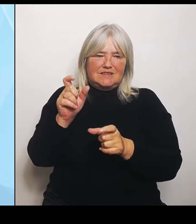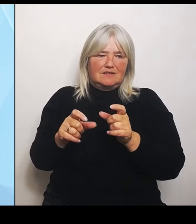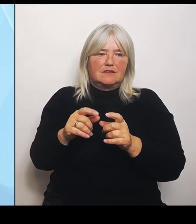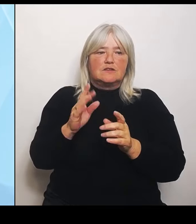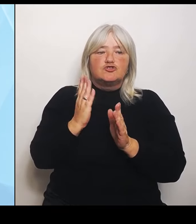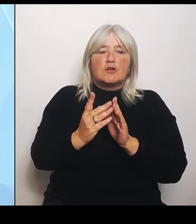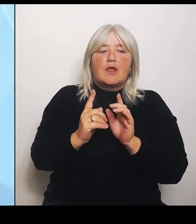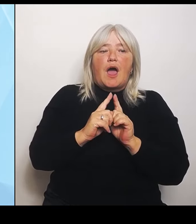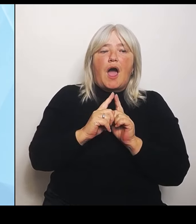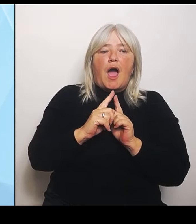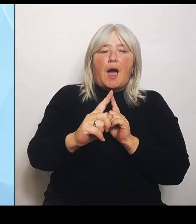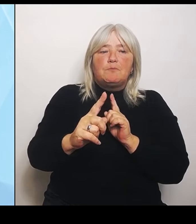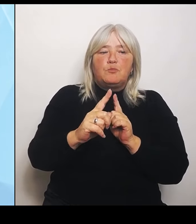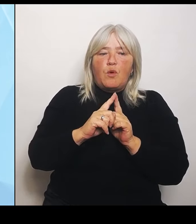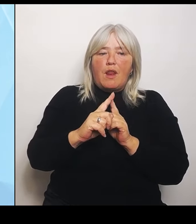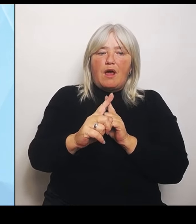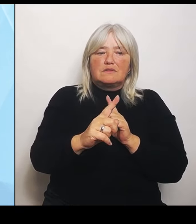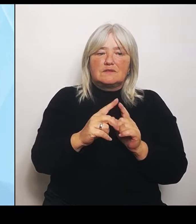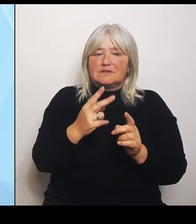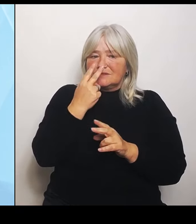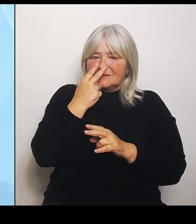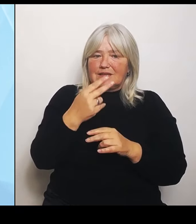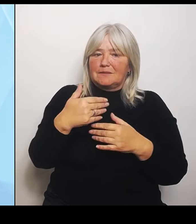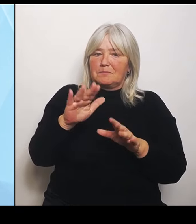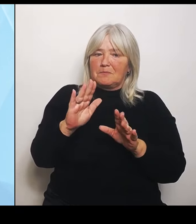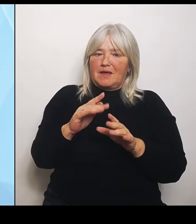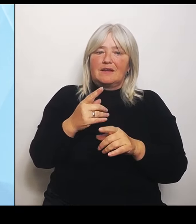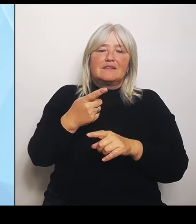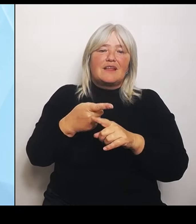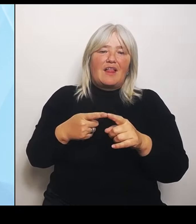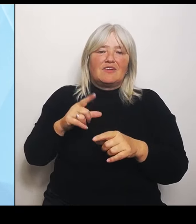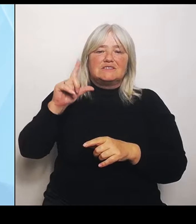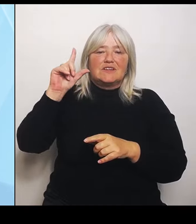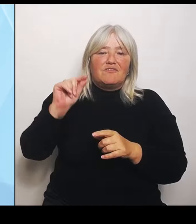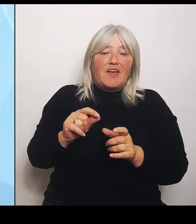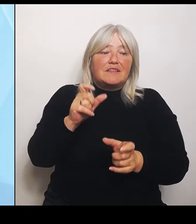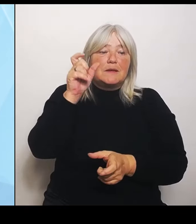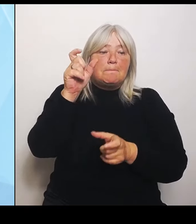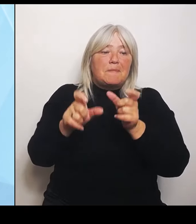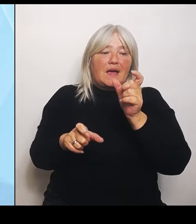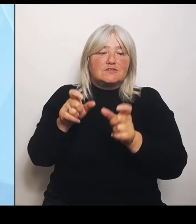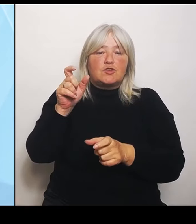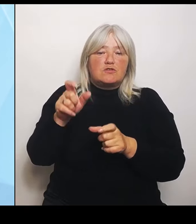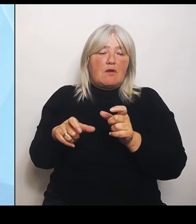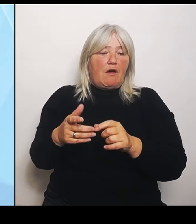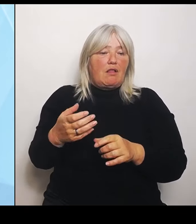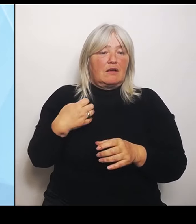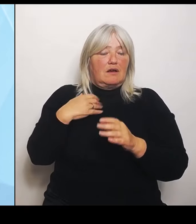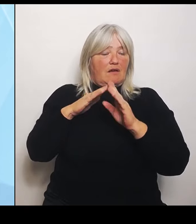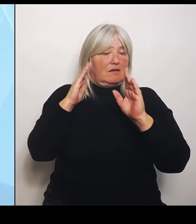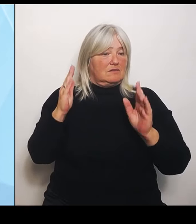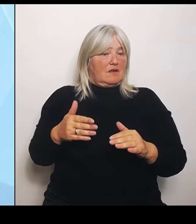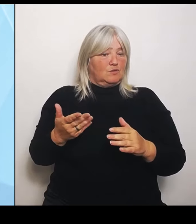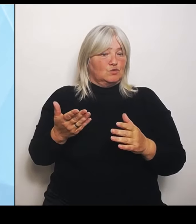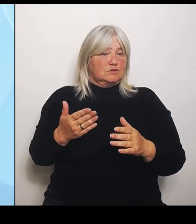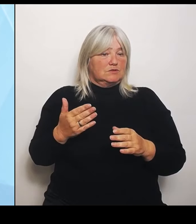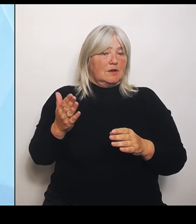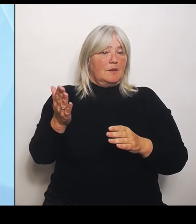Personal in den Krankenhäusern. Das heißt, bevor ich irgendwelche Betten leer stehen lasse, kann dann natürlich schon überlegt werden.